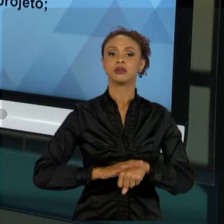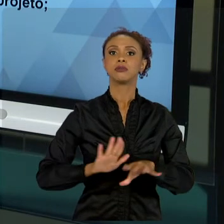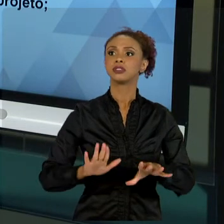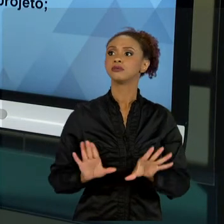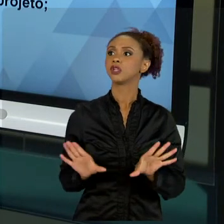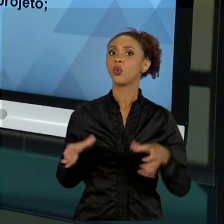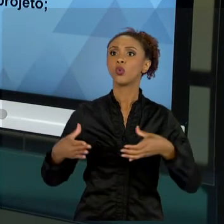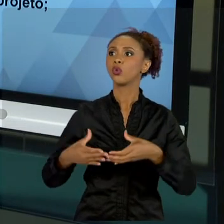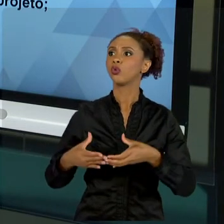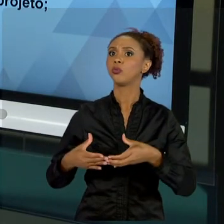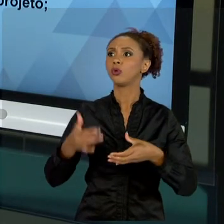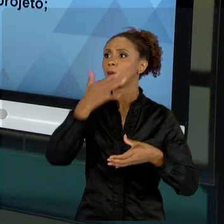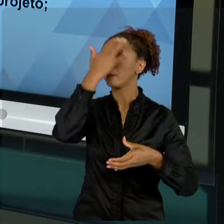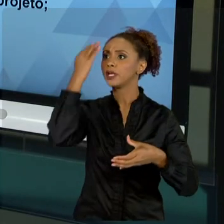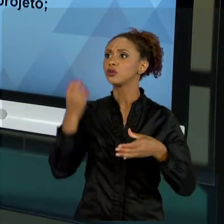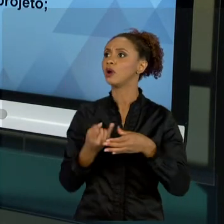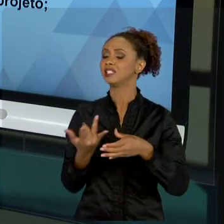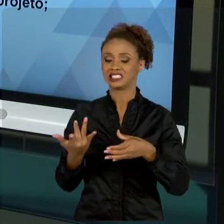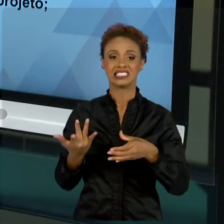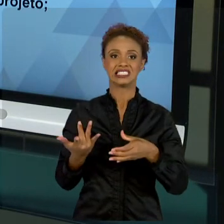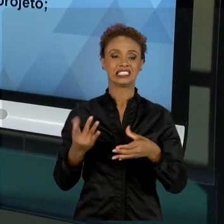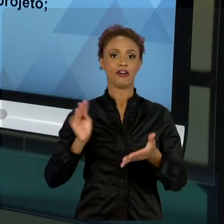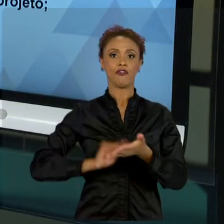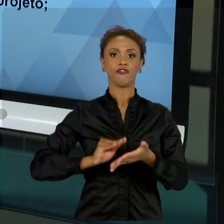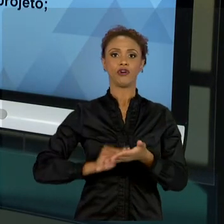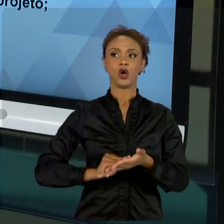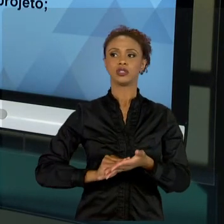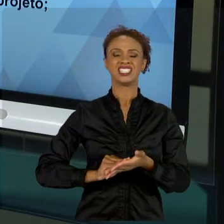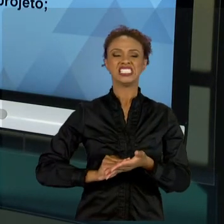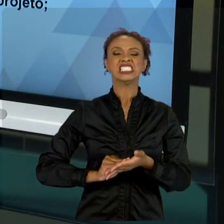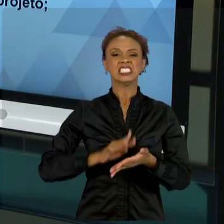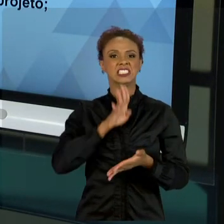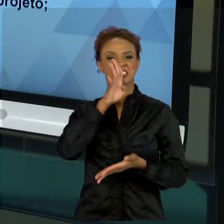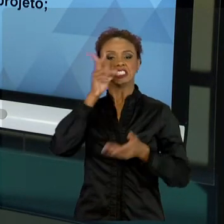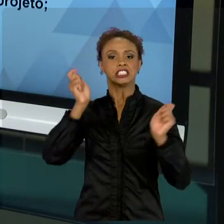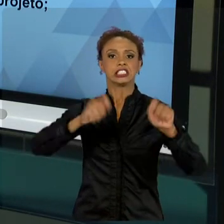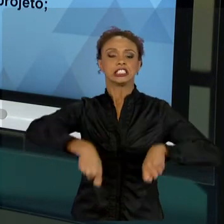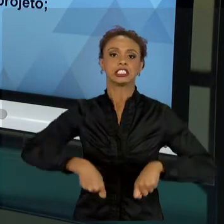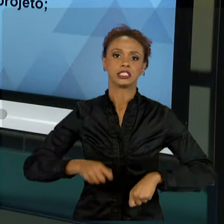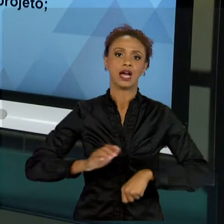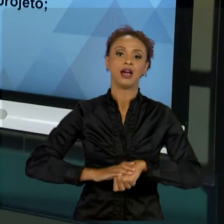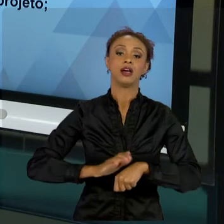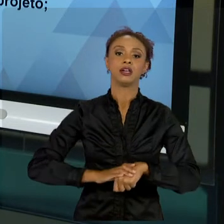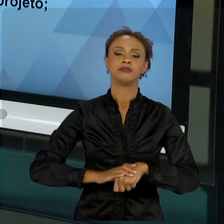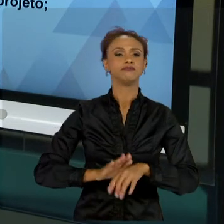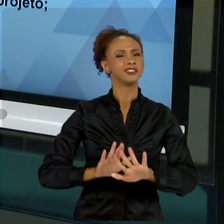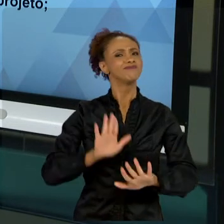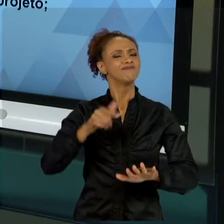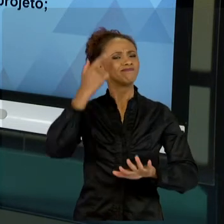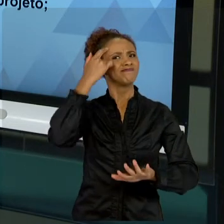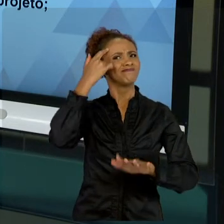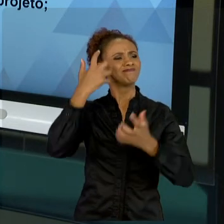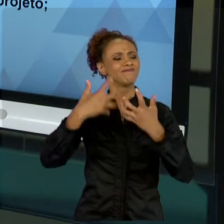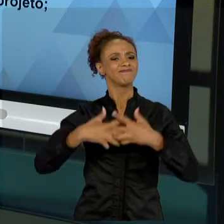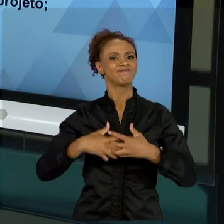TEM PESSOAS SUFICIENTES. "NÃO, MAS VAMOS FAZER". SERÁ QUE NÃO ESTÁ NO MOMENTO DE FALAR: "POXA, NÃO